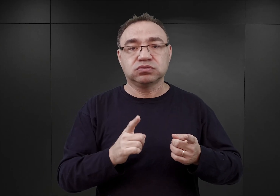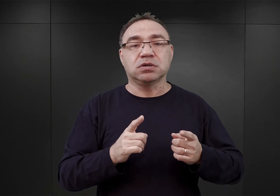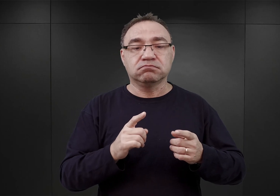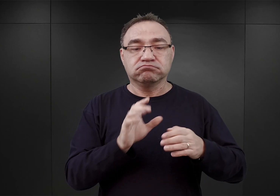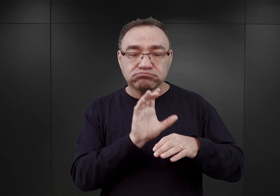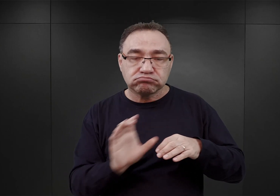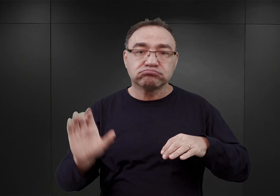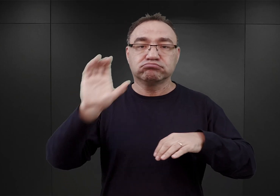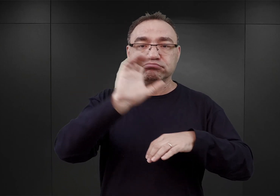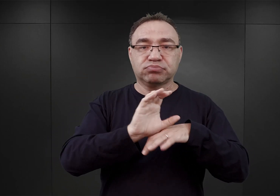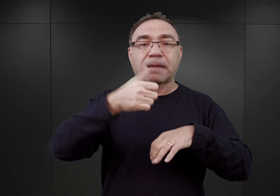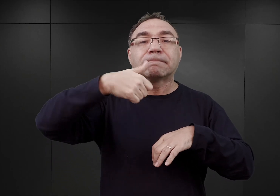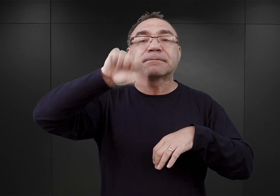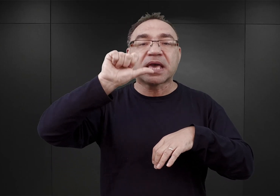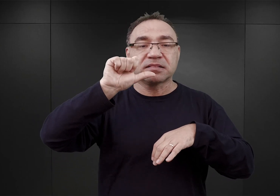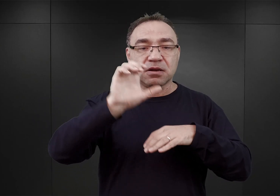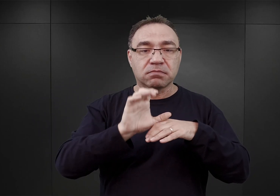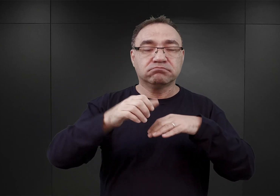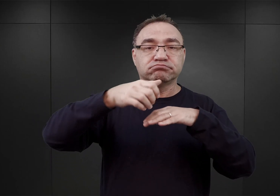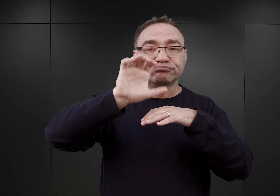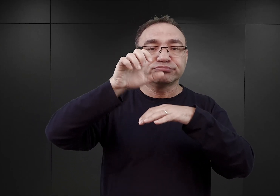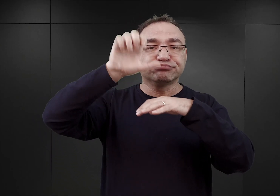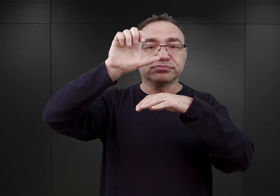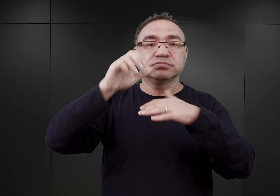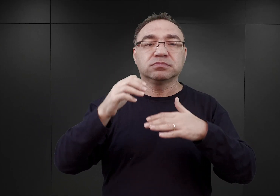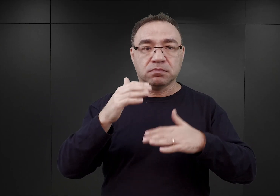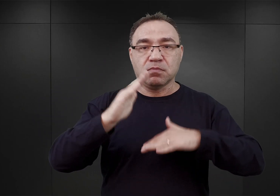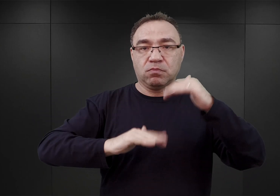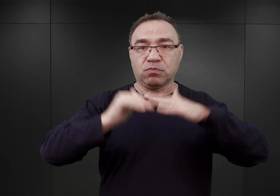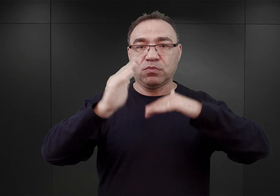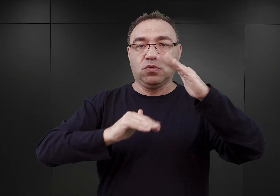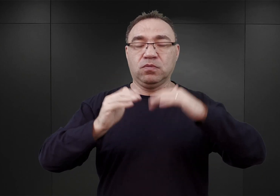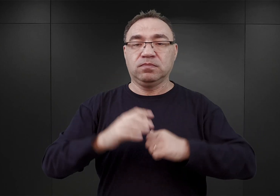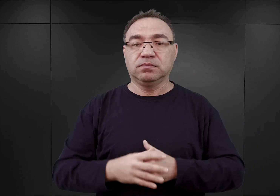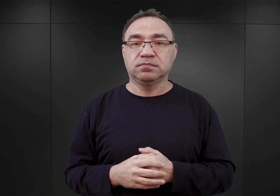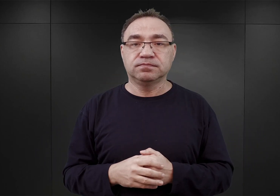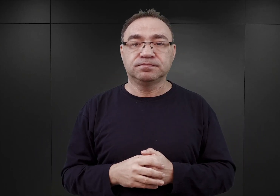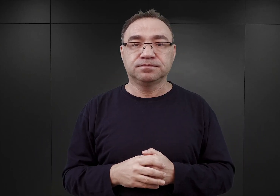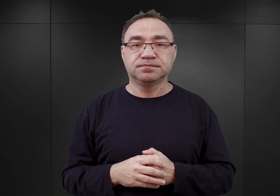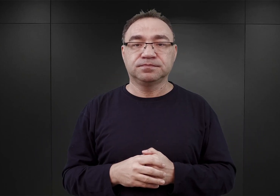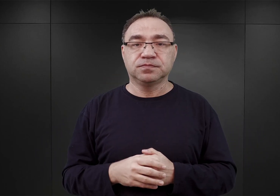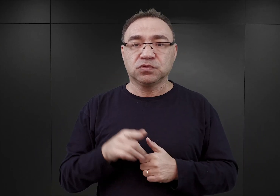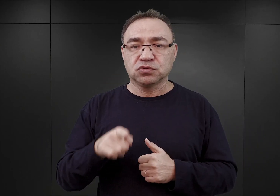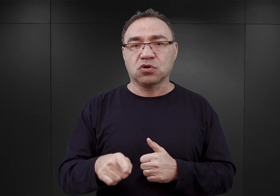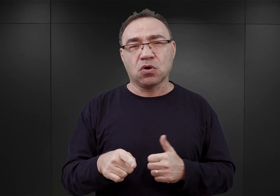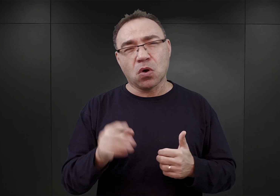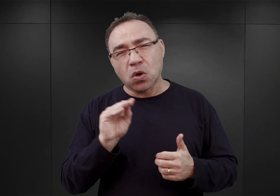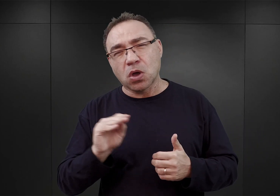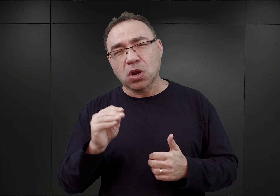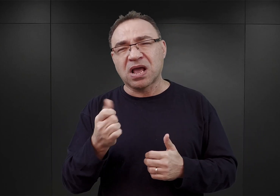nad barakami parterowymi z większą intensywnością. Proces ten trwał jeszcze przez wiele miesięcy.